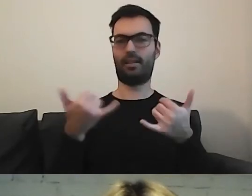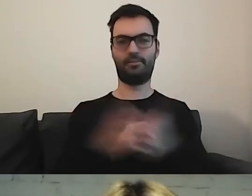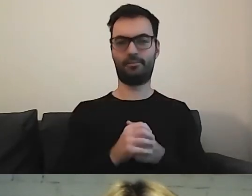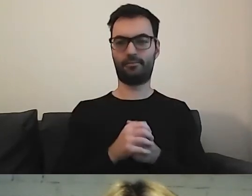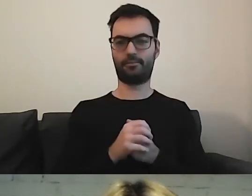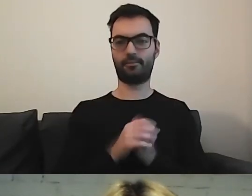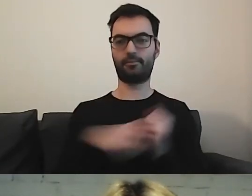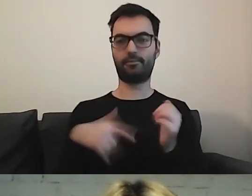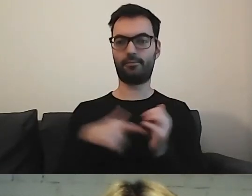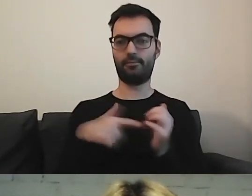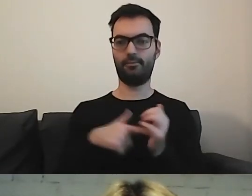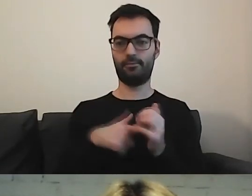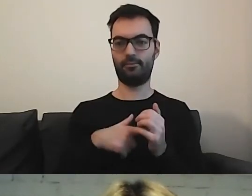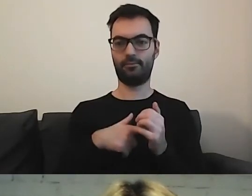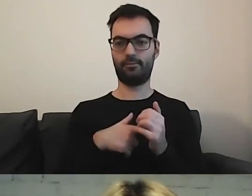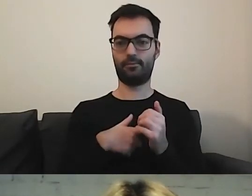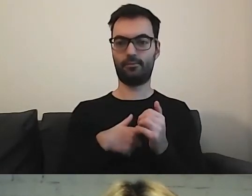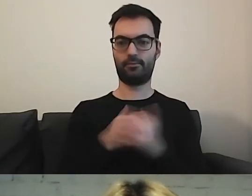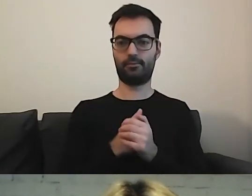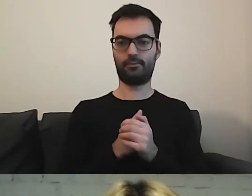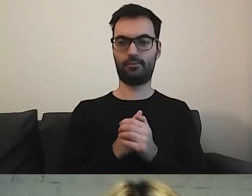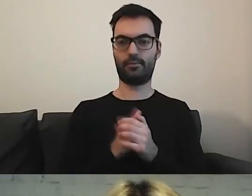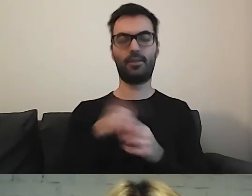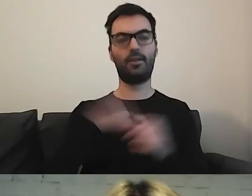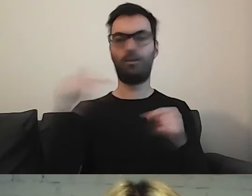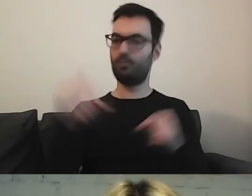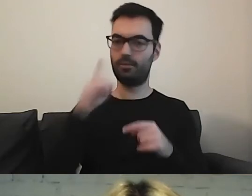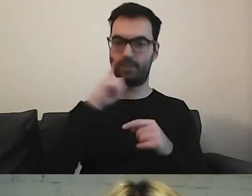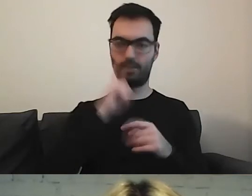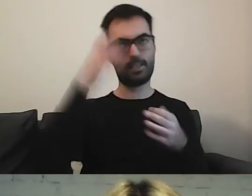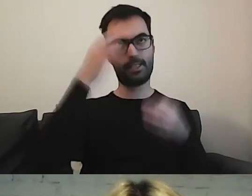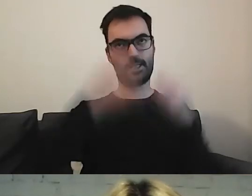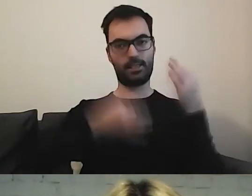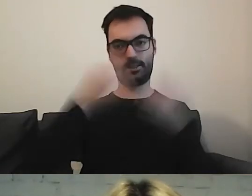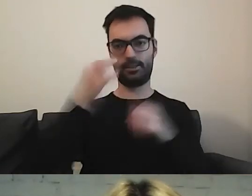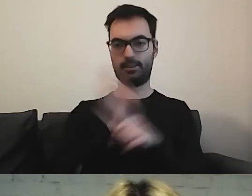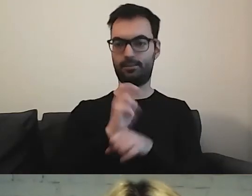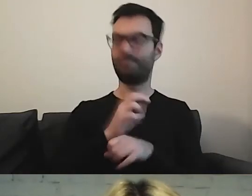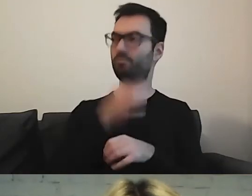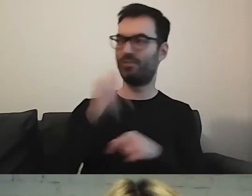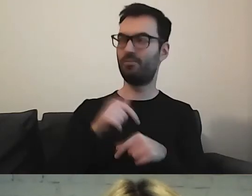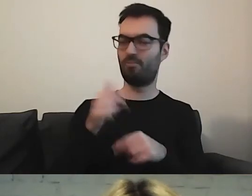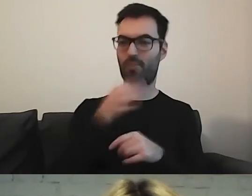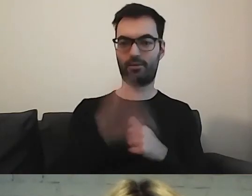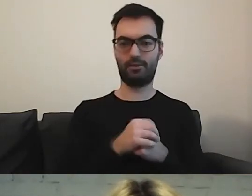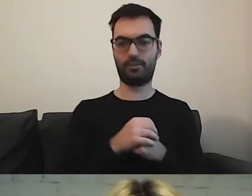Musimy się naprawdę zastanowić. Co zrobić, żeby osoby z tego korzystały.